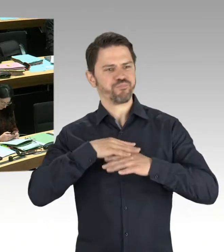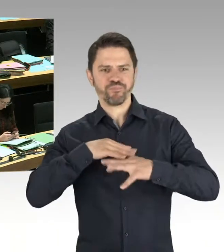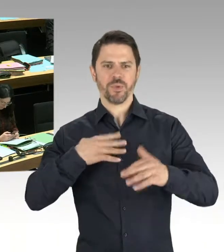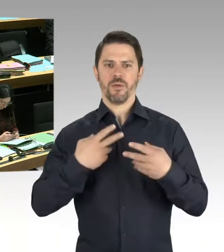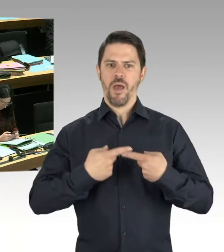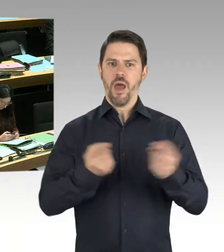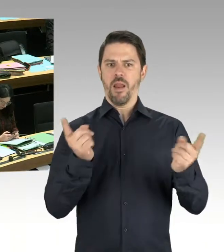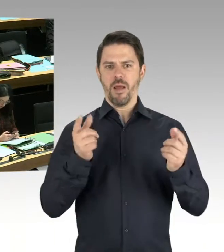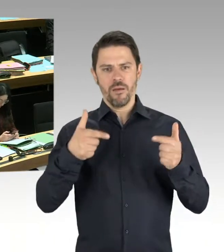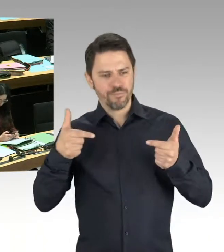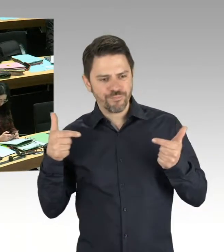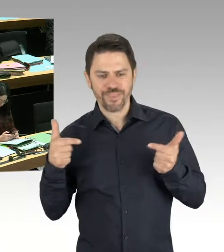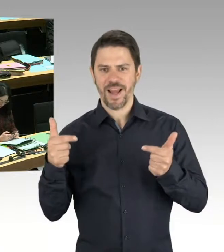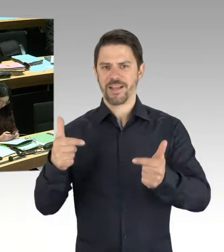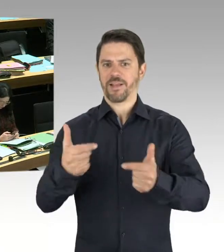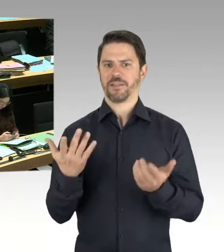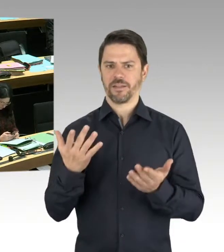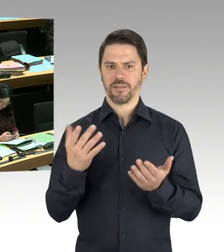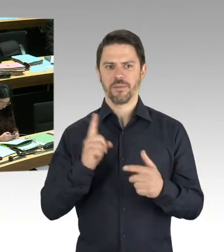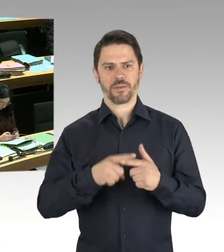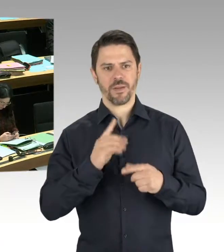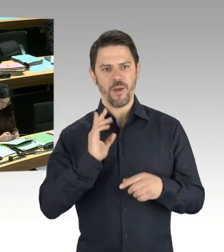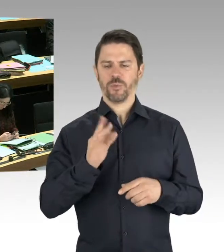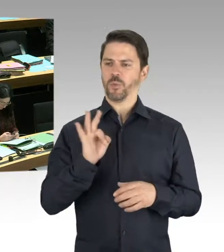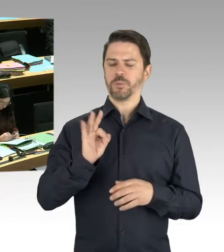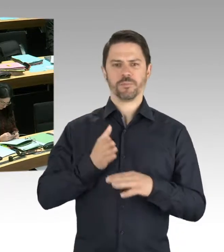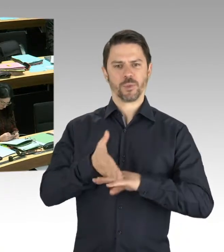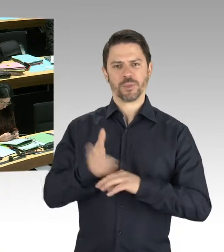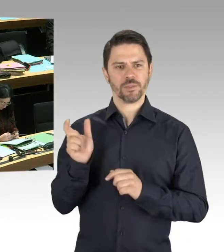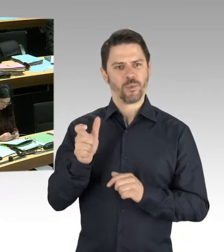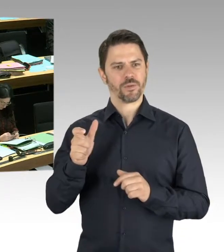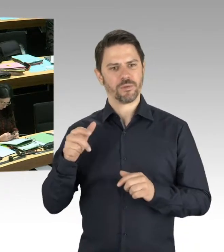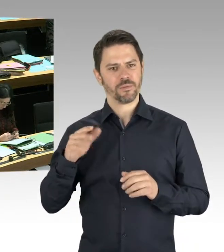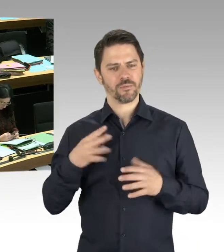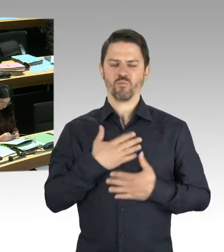die Attraktivität Berlins auch in diesen Wohngebieten außerhalb der Mitte der Stadt, außerhalb des glitzernden Berlins,